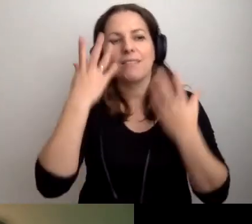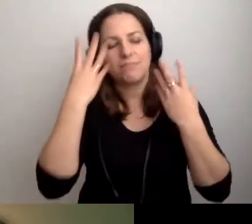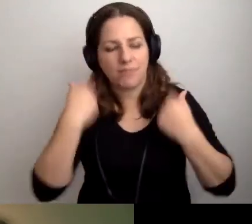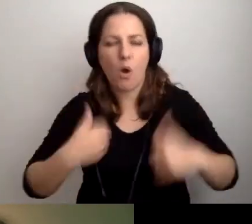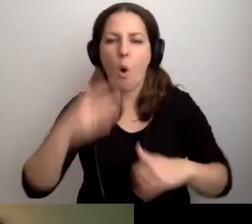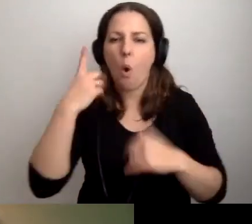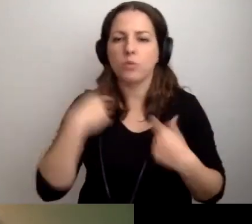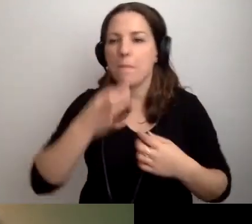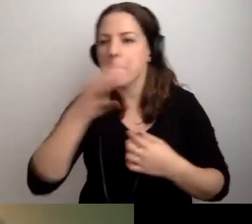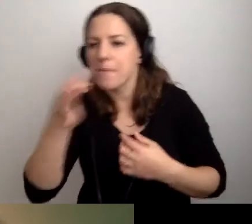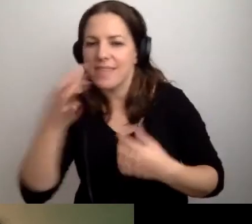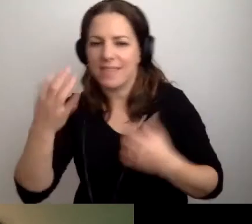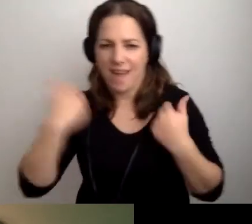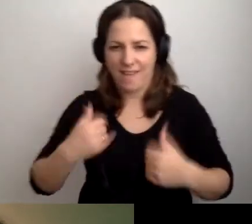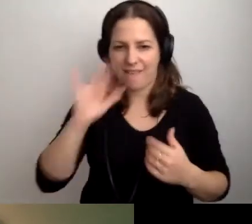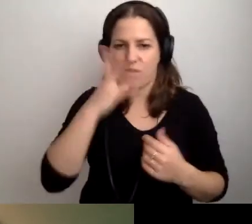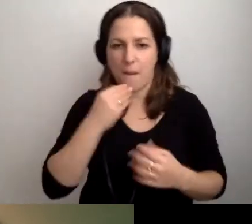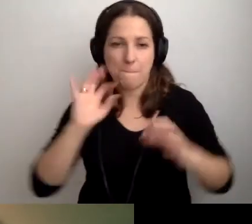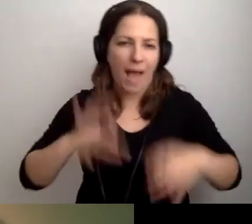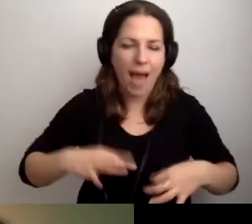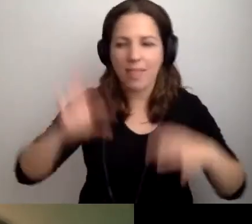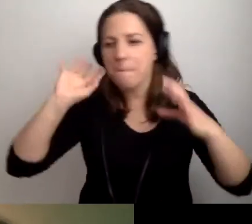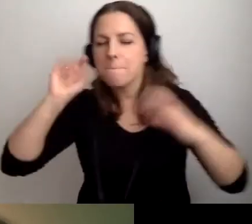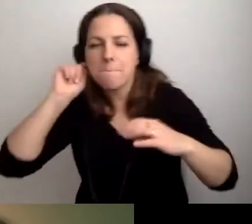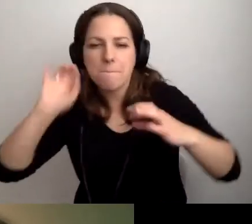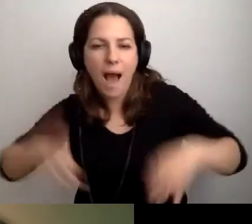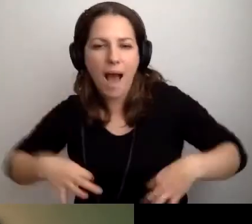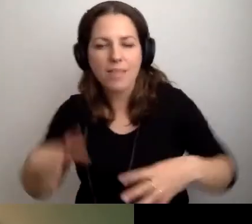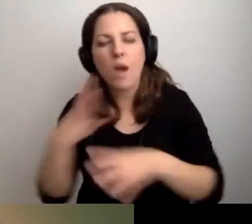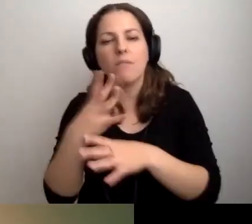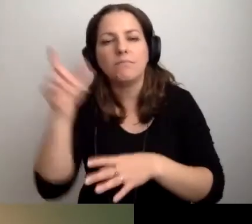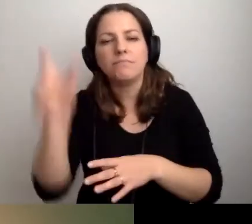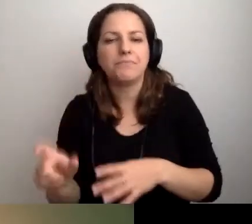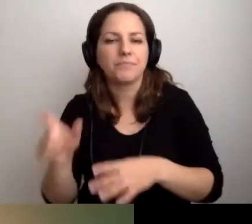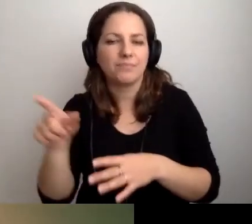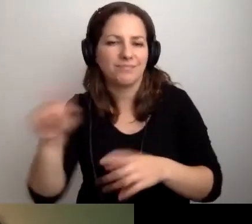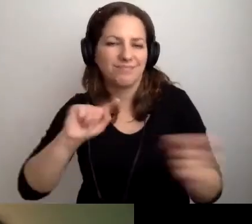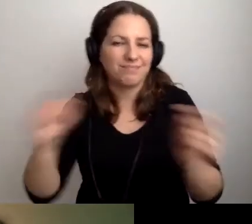Czy jak wygląda bohater spotkania.